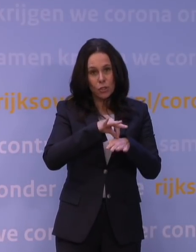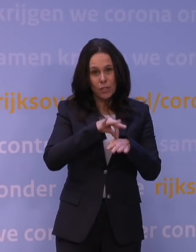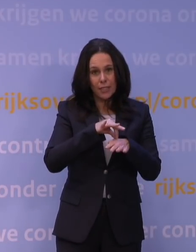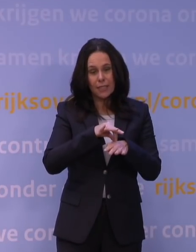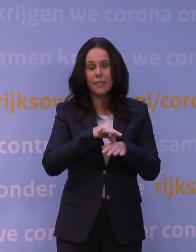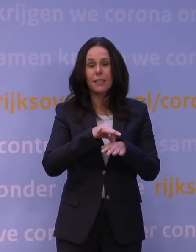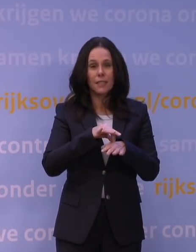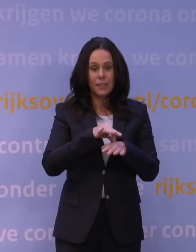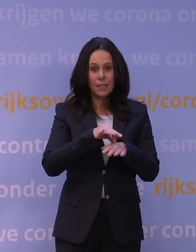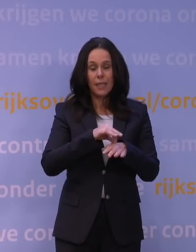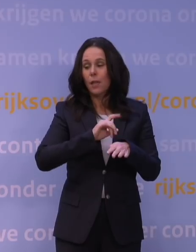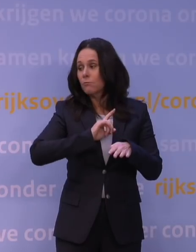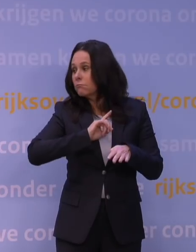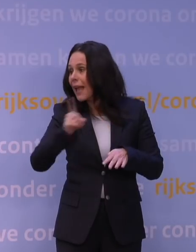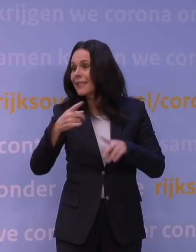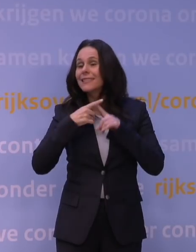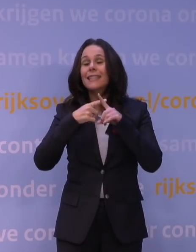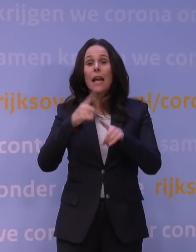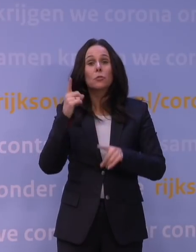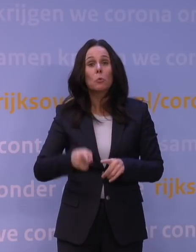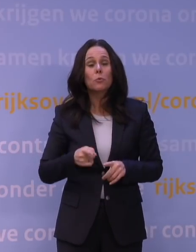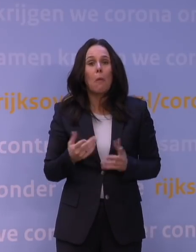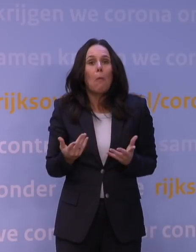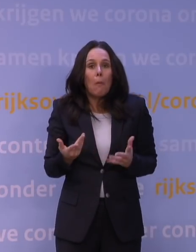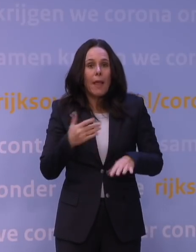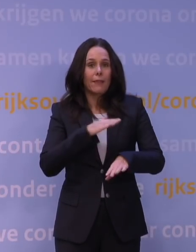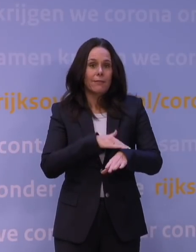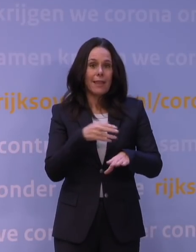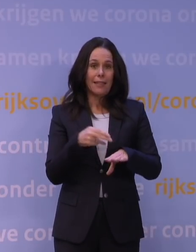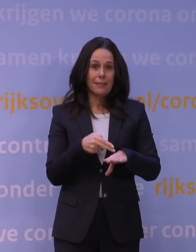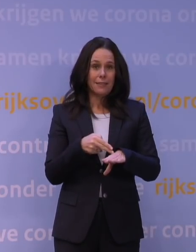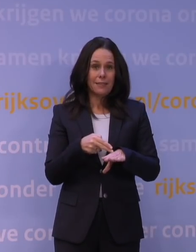Dat neemt gewoon tijd. Hoeveel tijd, dat hangt af van: hoe snel gaat het in Engeland,